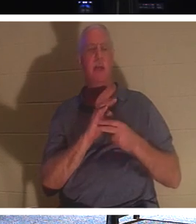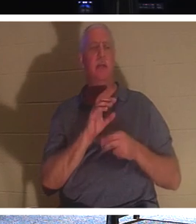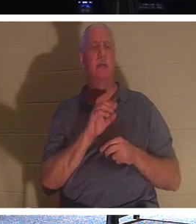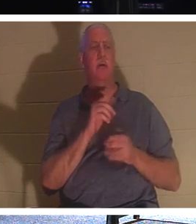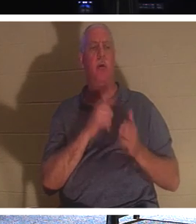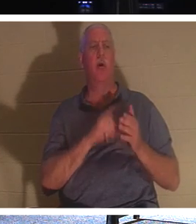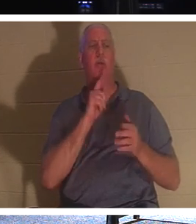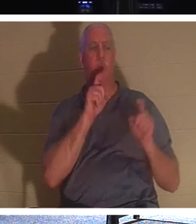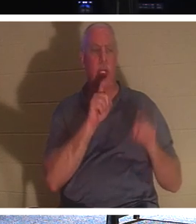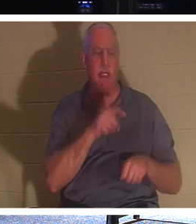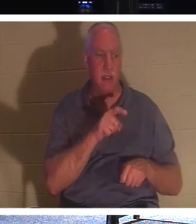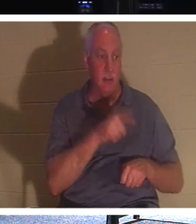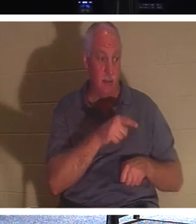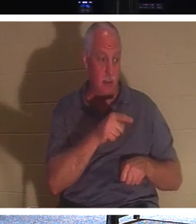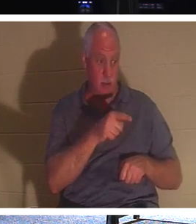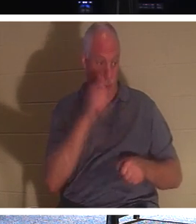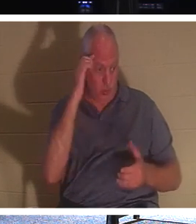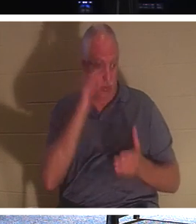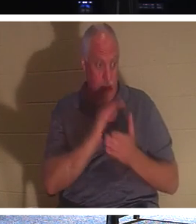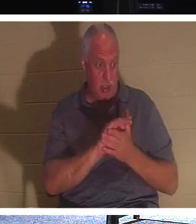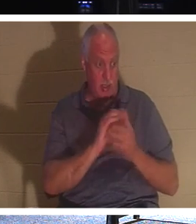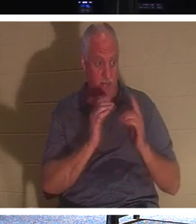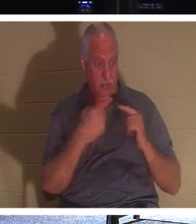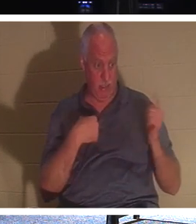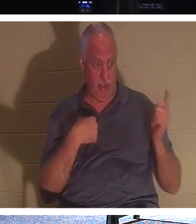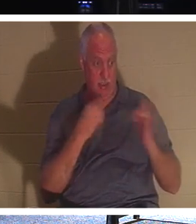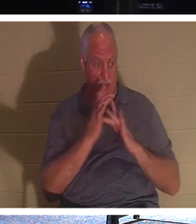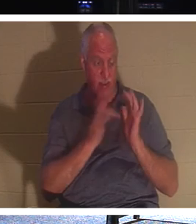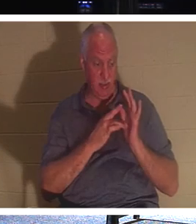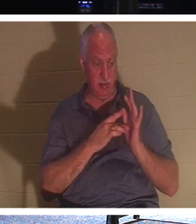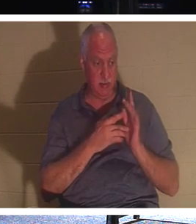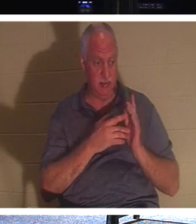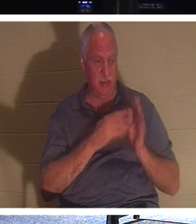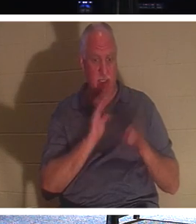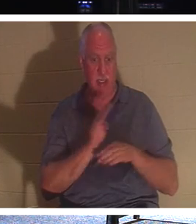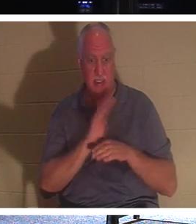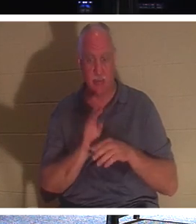Du bist ein Gläubiger. Er sagt diesem Kerl: „Schau, lass uns damit beschäftigt sein, Menschen zu erreichen, solange